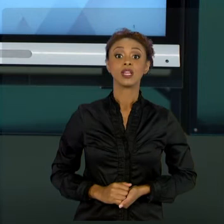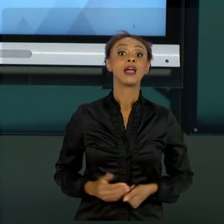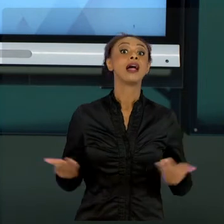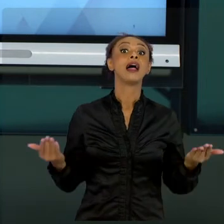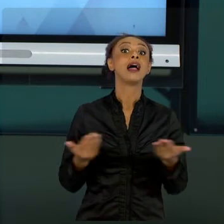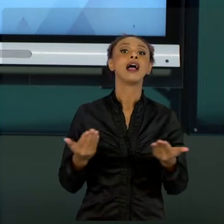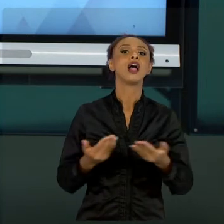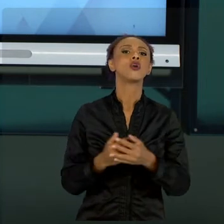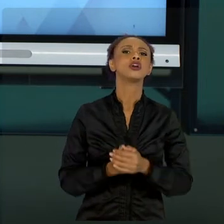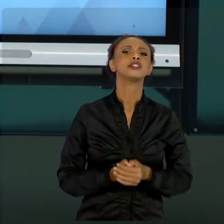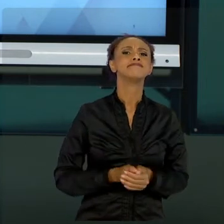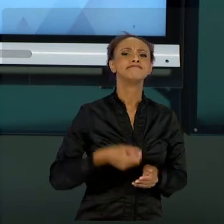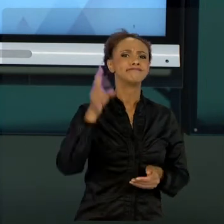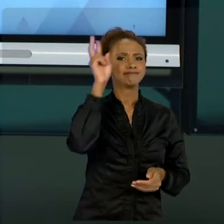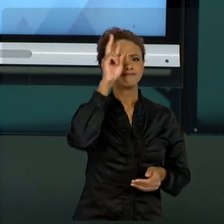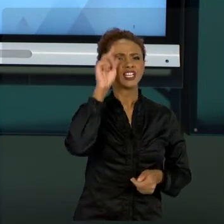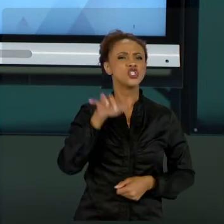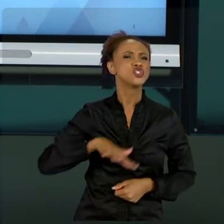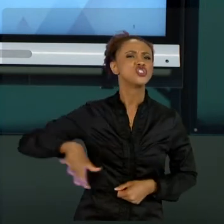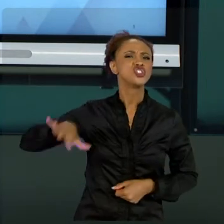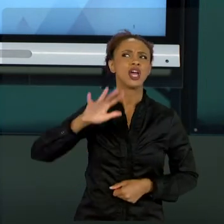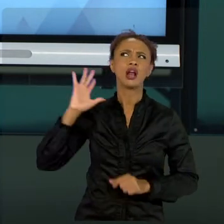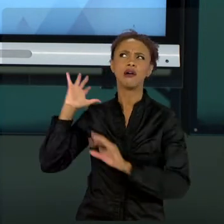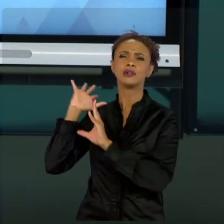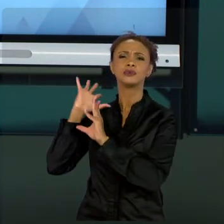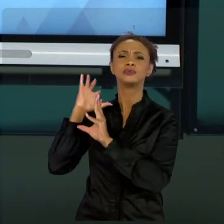QUE NÓS APRENDEMOS. NÃO TROUXE PRA VOCÊS... VAMOS